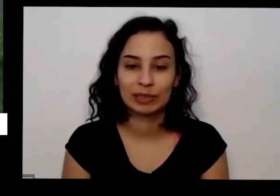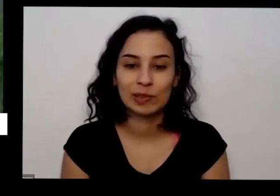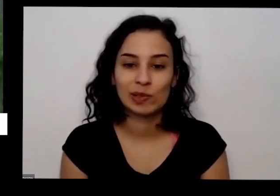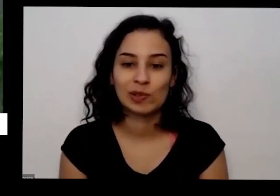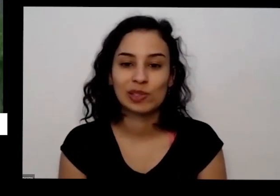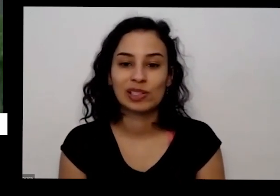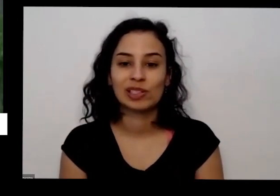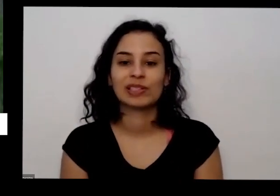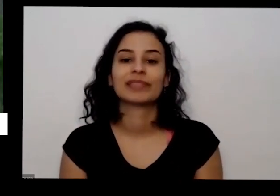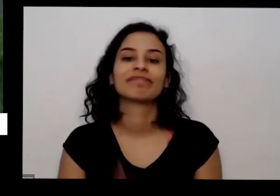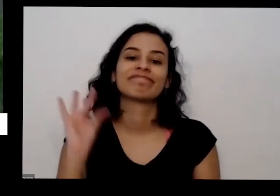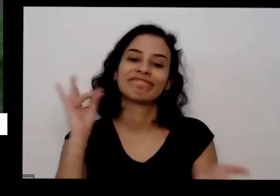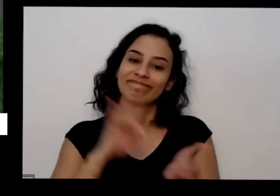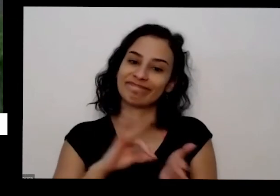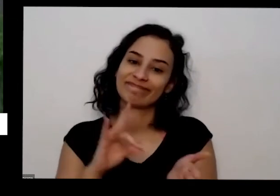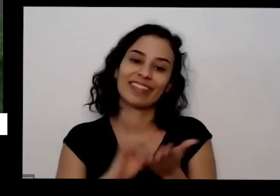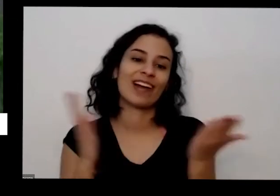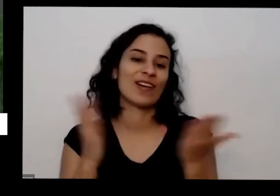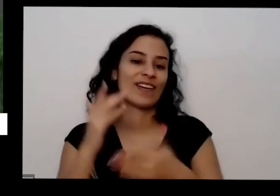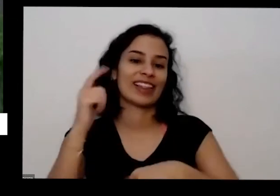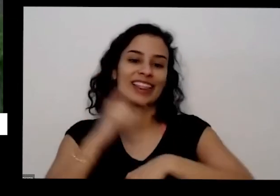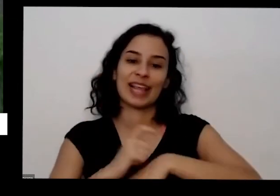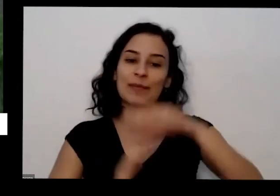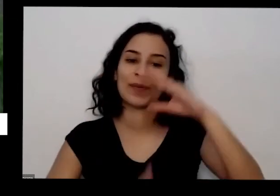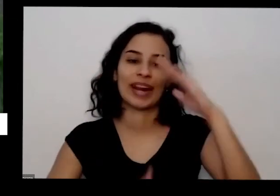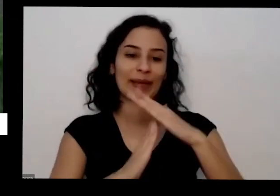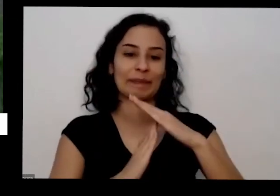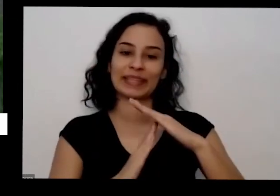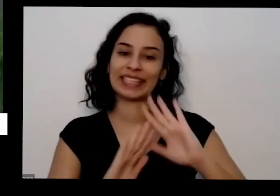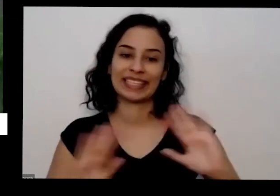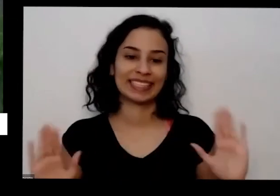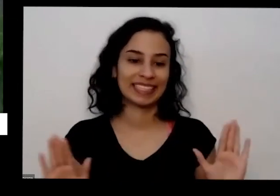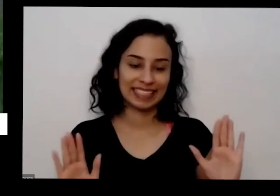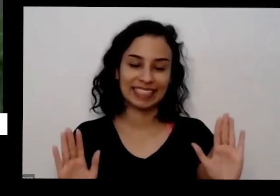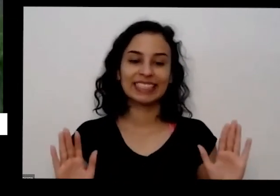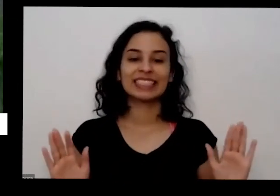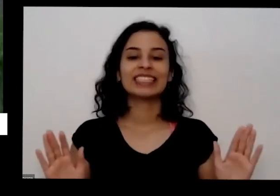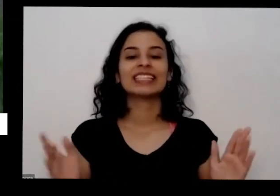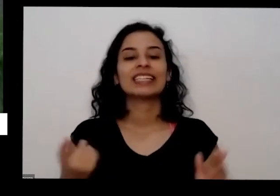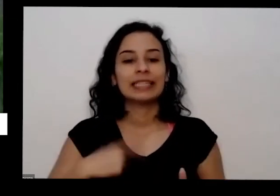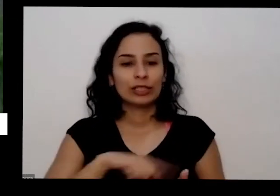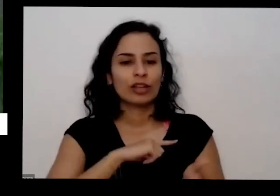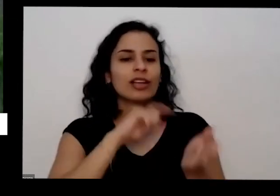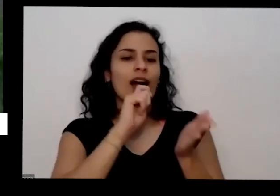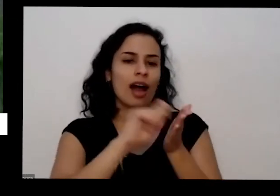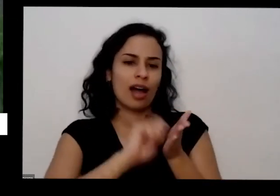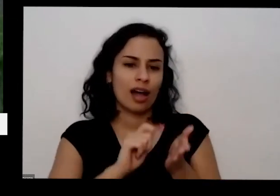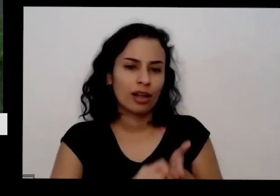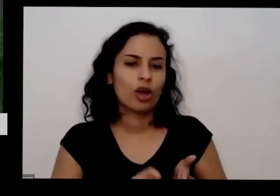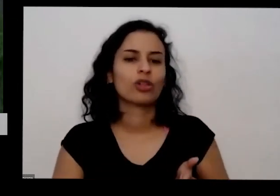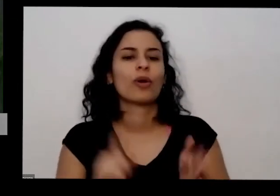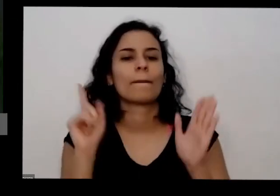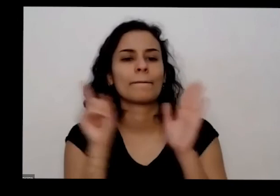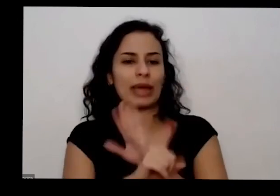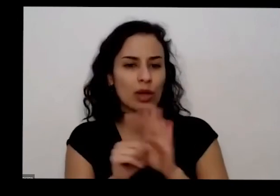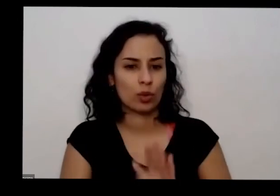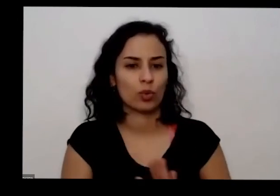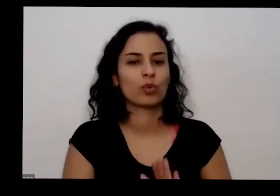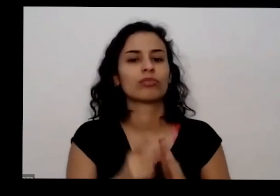gente já chegou nosso tempo limite a gente anotou todas as perguntas e a gente vai pensando na festa